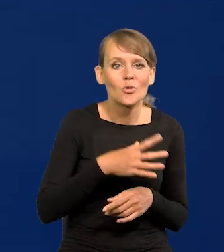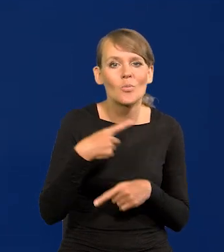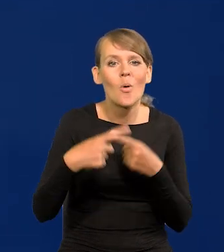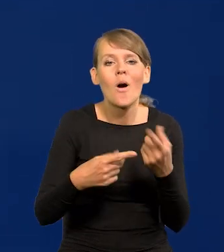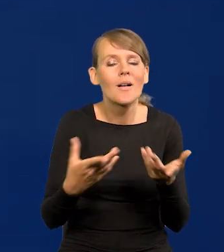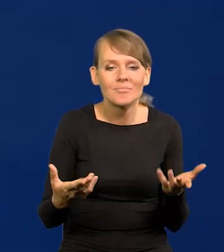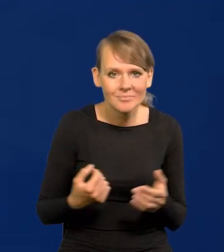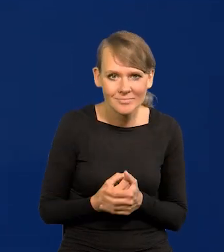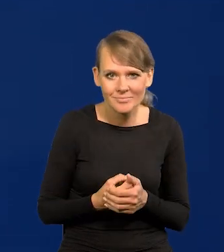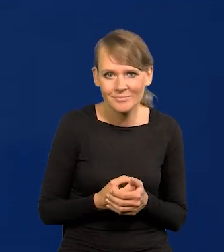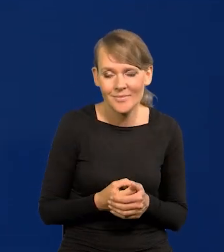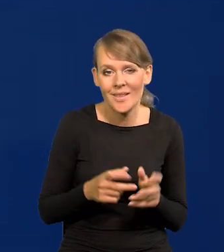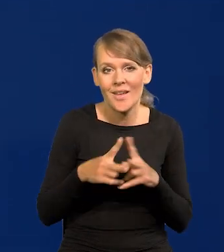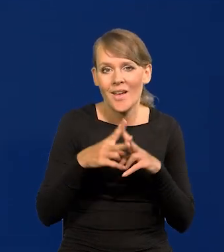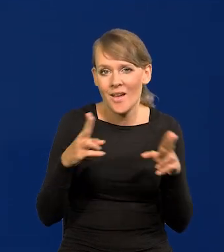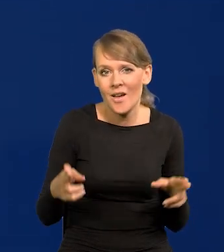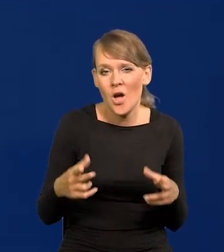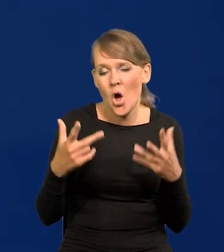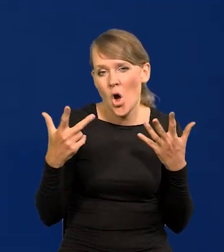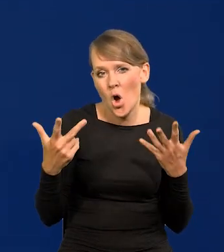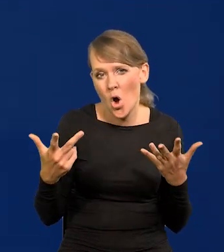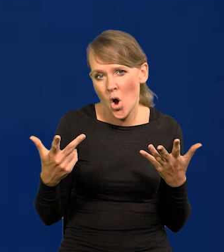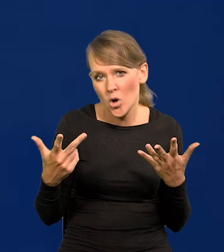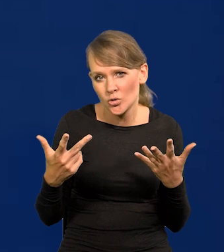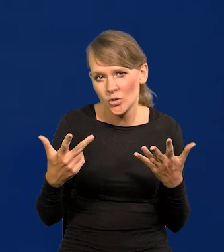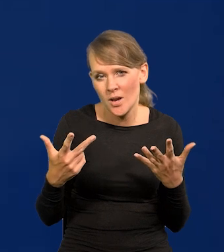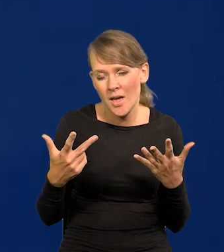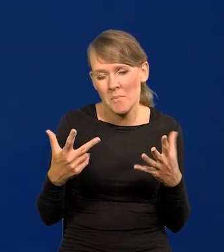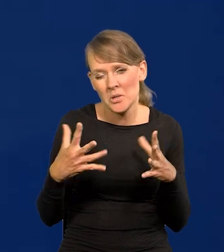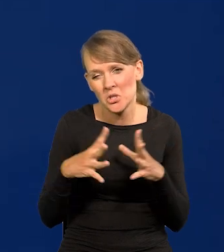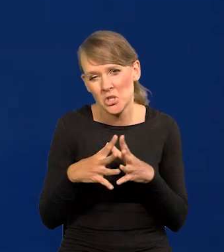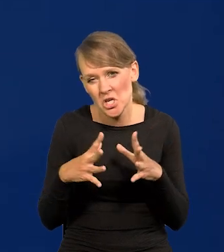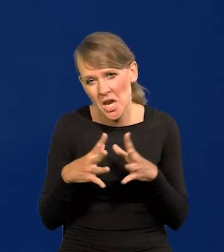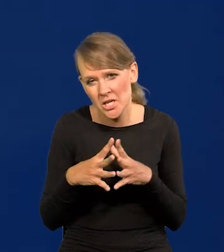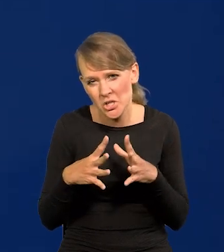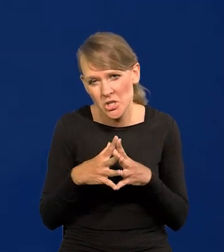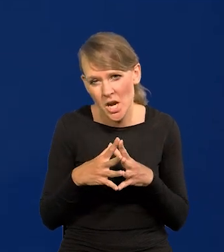że w ciągu 8 być może, a między 8 do 10 na pewno